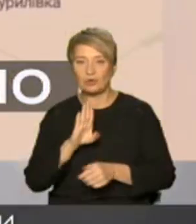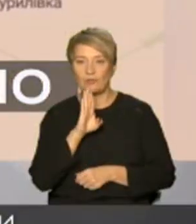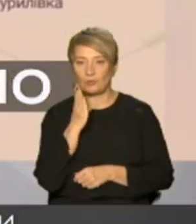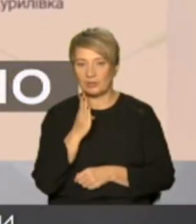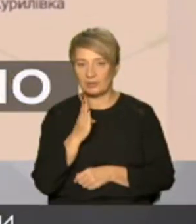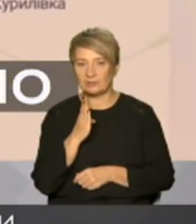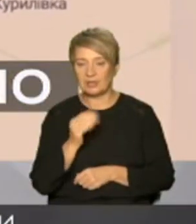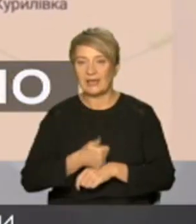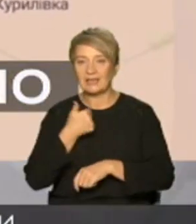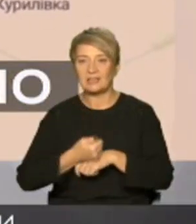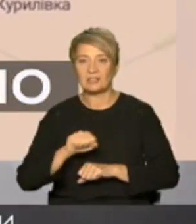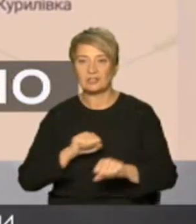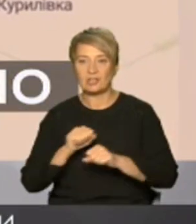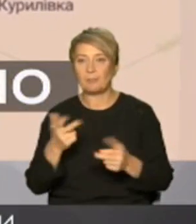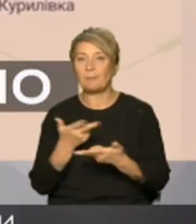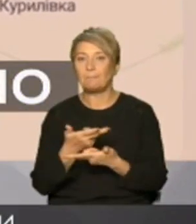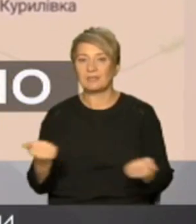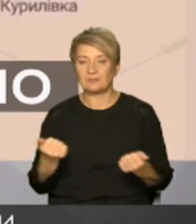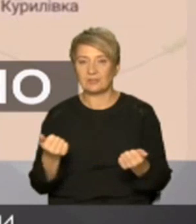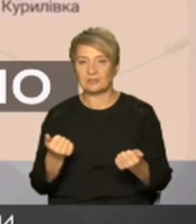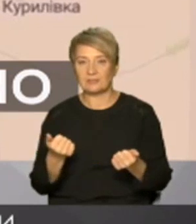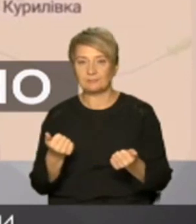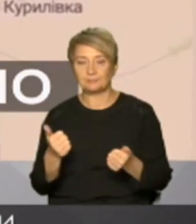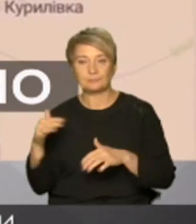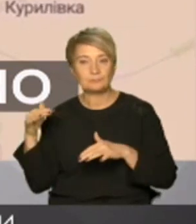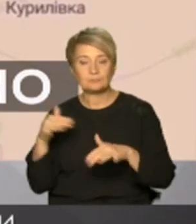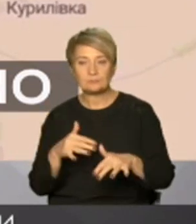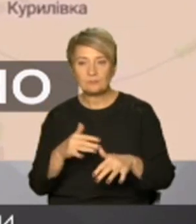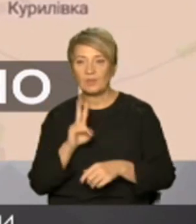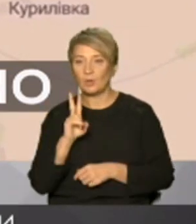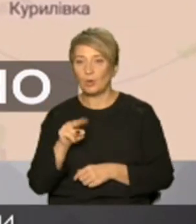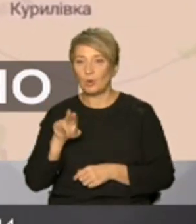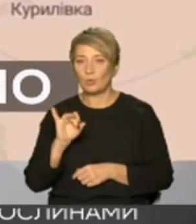підтвердили що збройні сили України зайшли у Куп'янськ вузловий саме він природного відрізаний